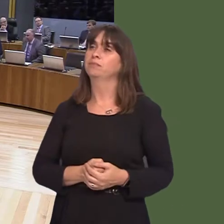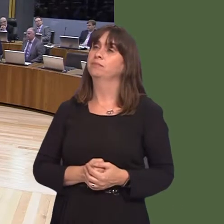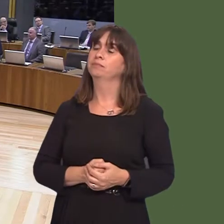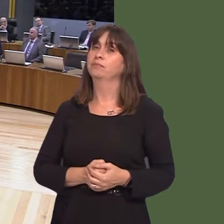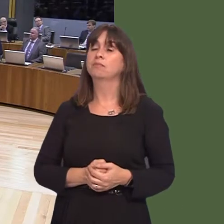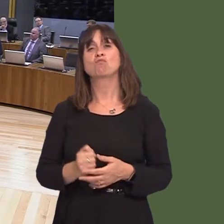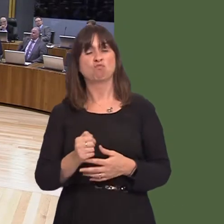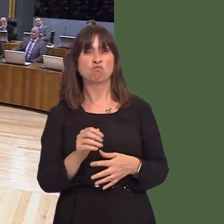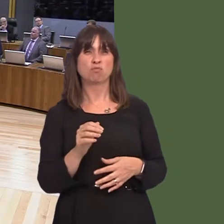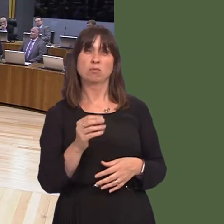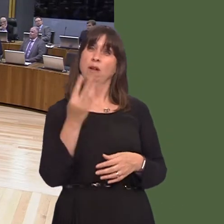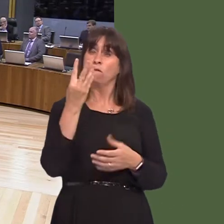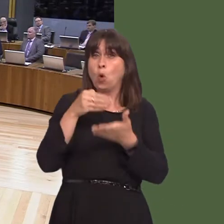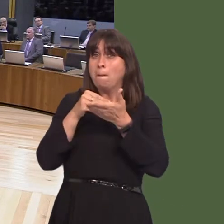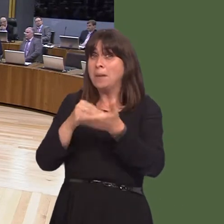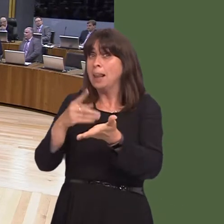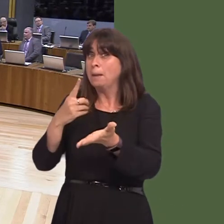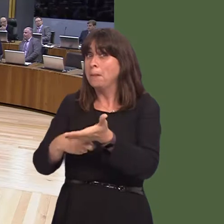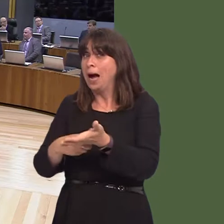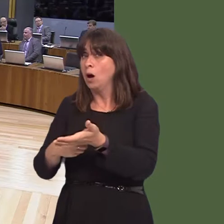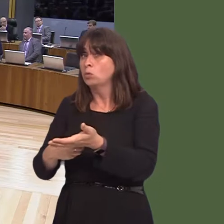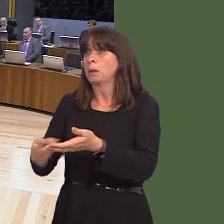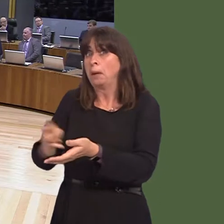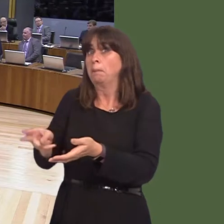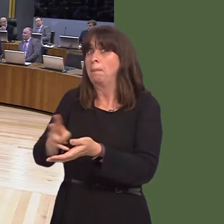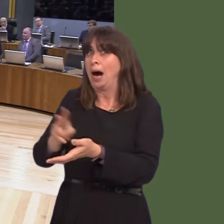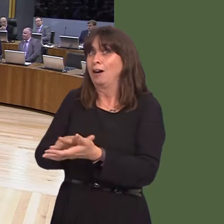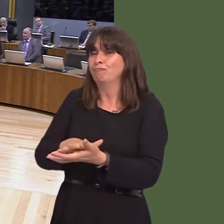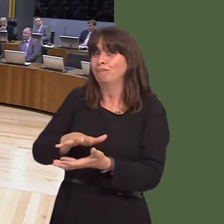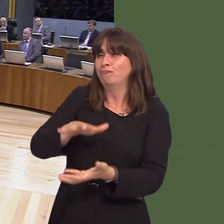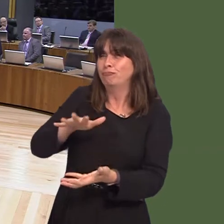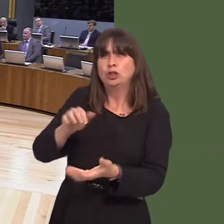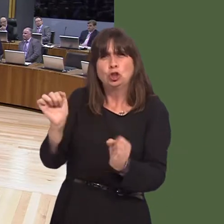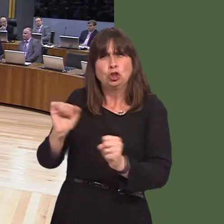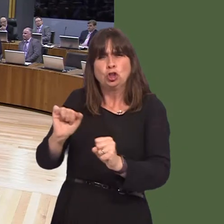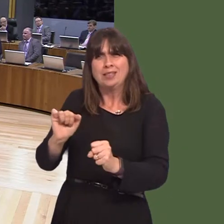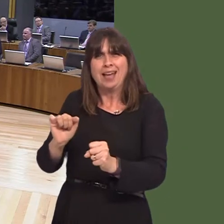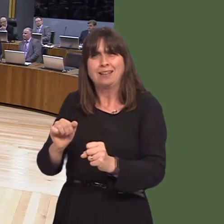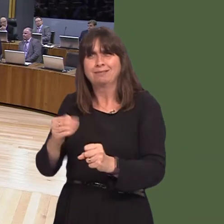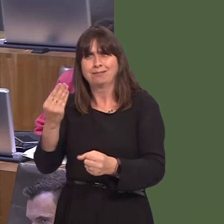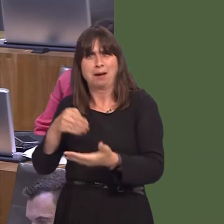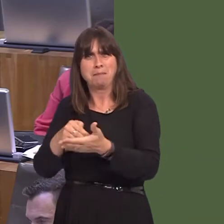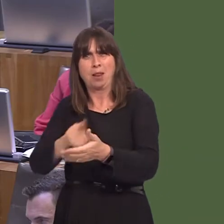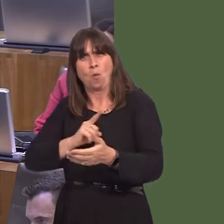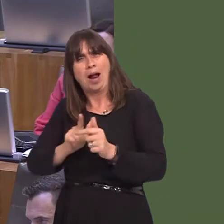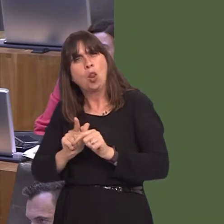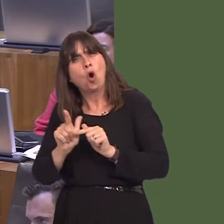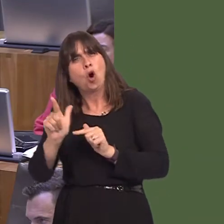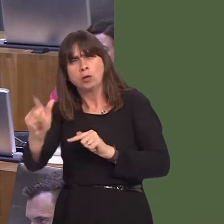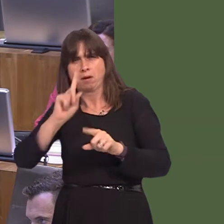just over £4 million has been recouped, but many projects are still in progress. You wouldn't expect the whole lot to be recouped in one fell swoop. These are long-term projects,